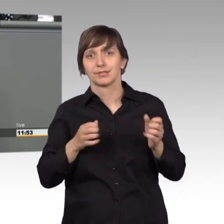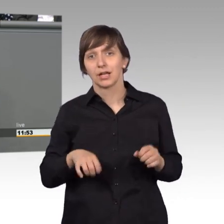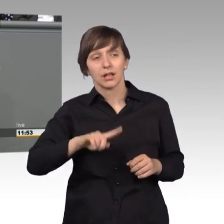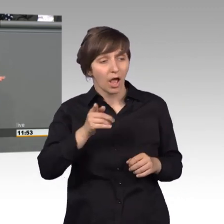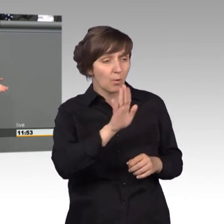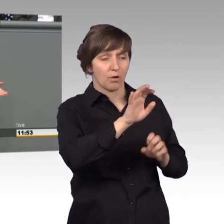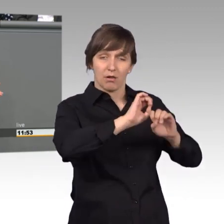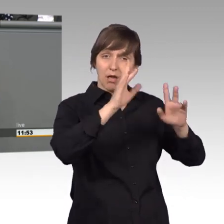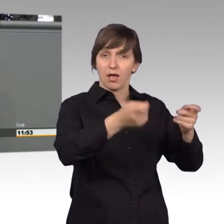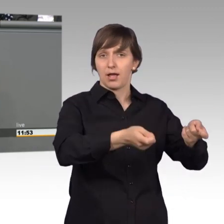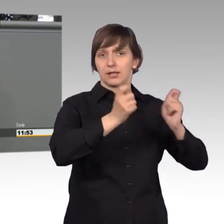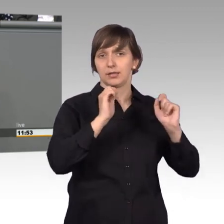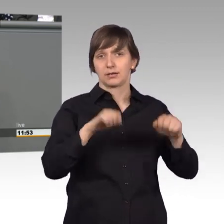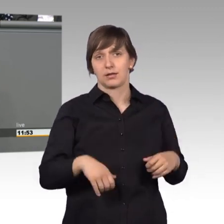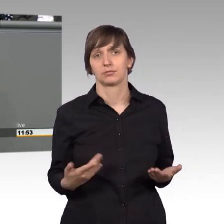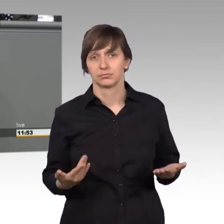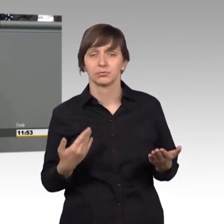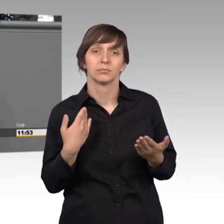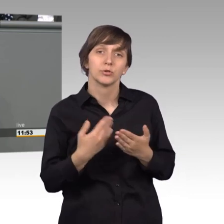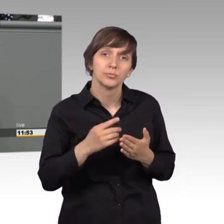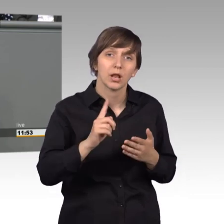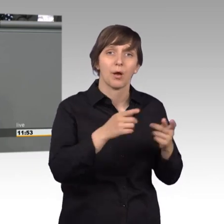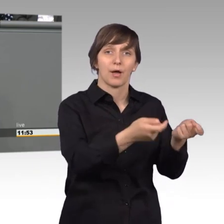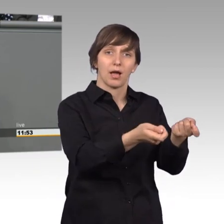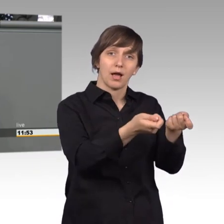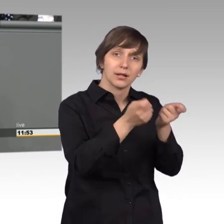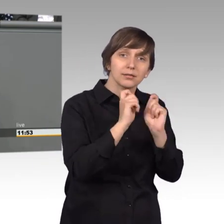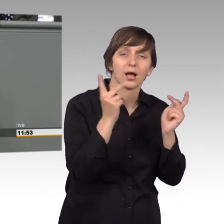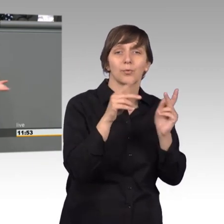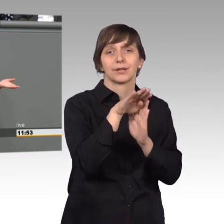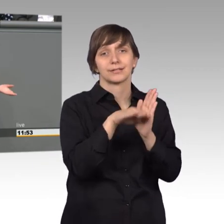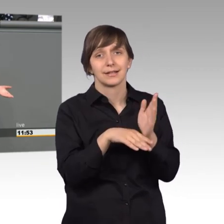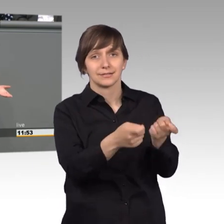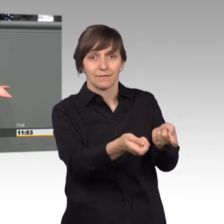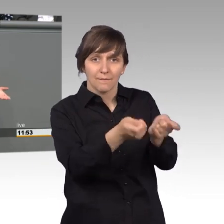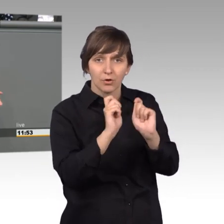Zum Beispiel erreichen uns ja auch Gesetzesvorschläge, die wir aufgreifen